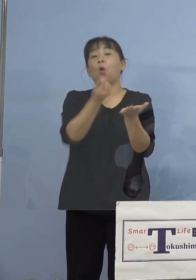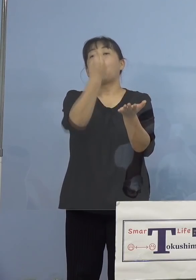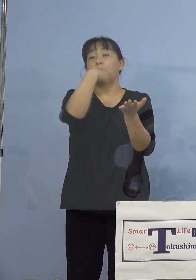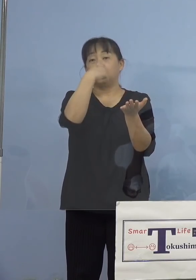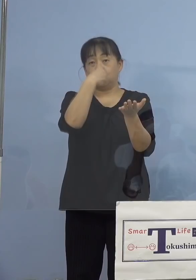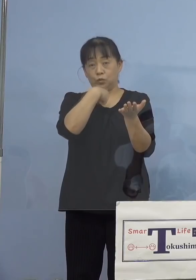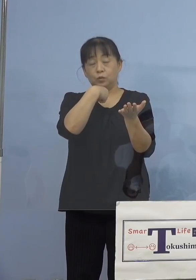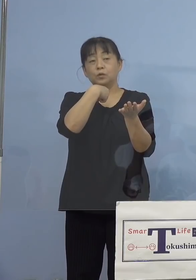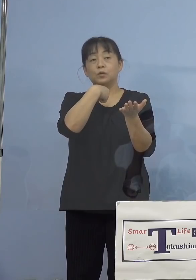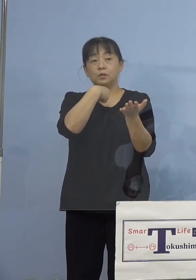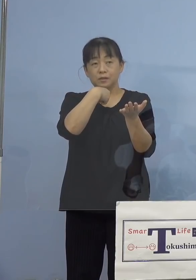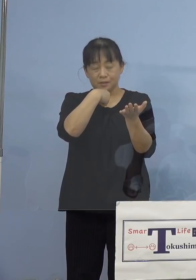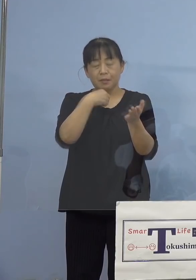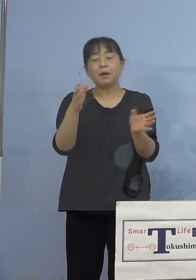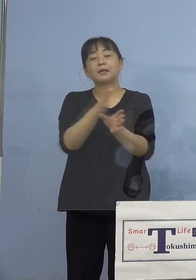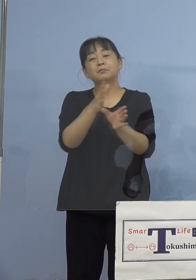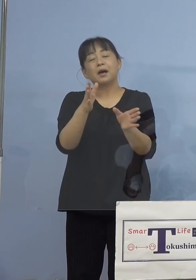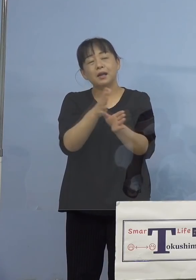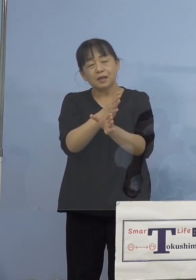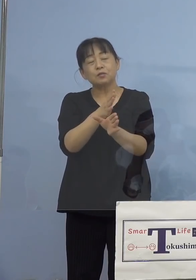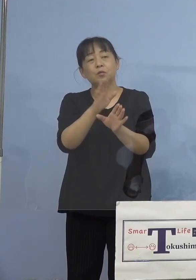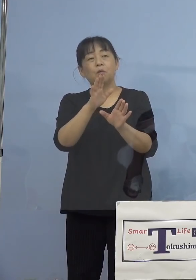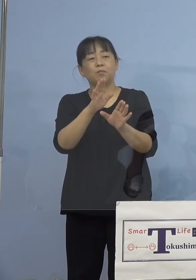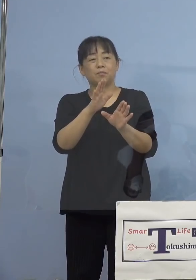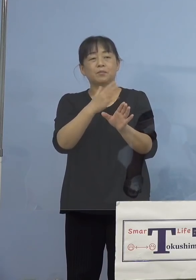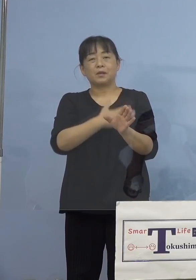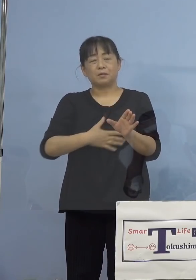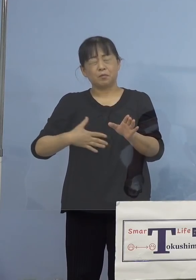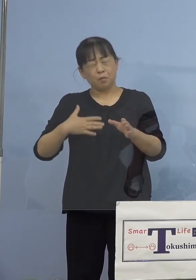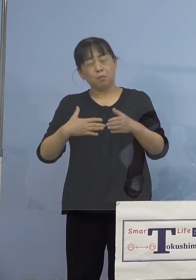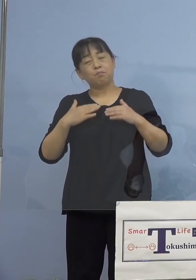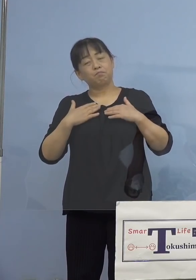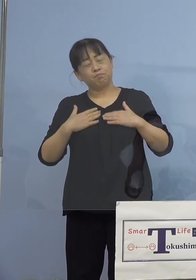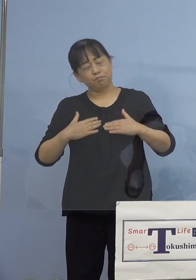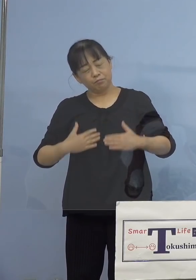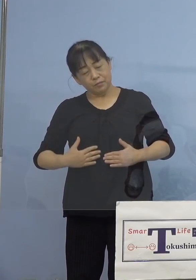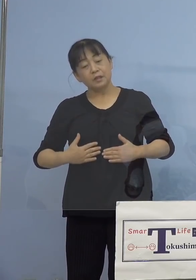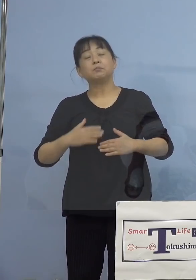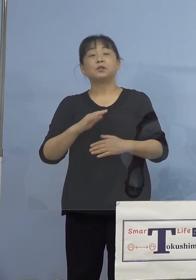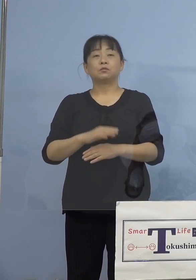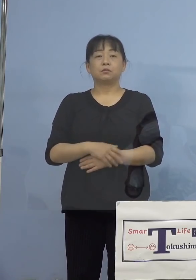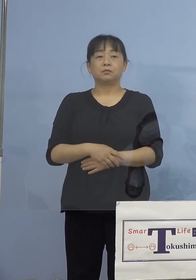様子を見ていただければと またこれまでに認められている